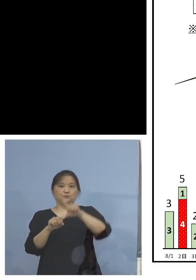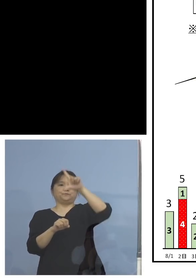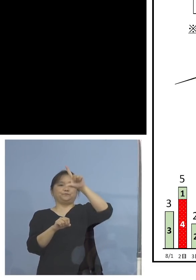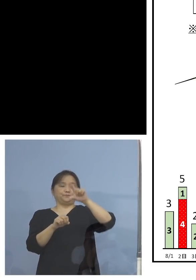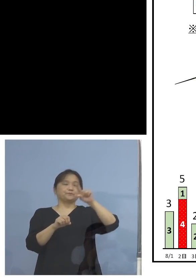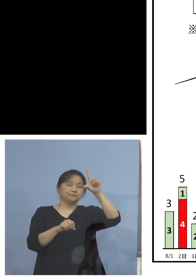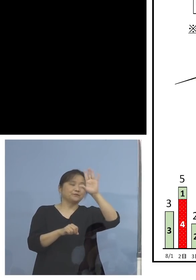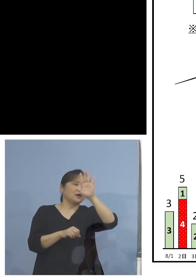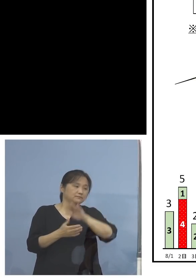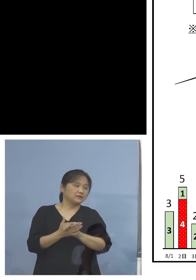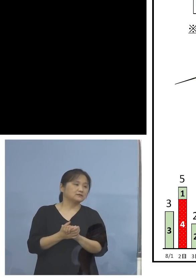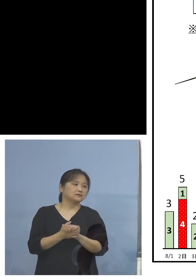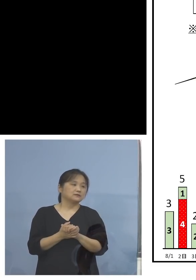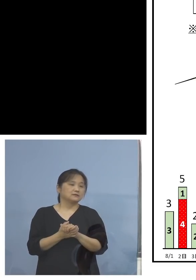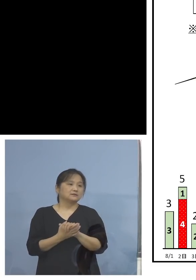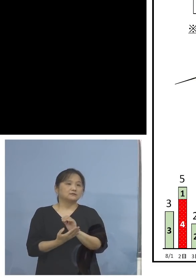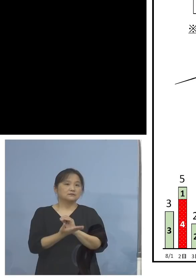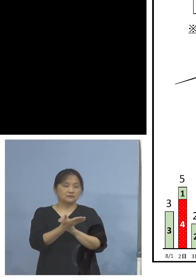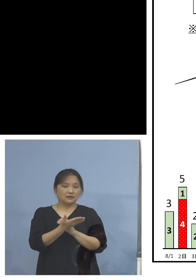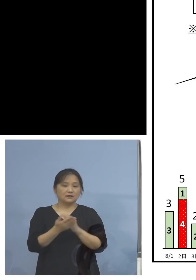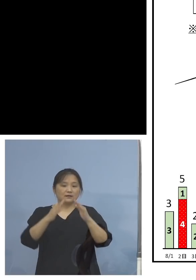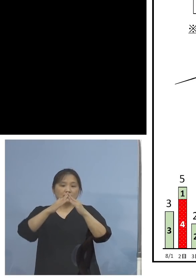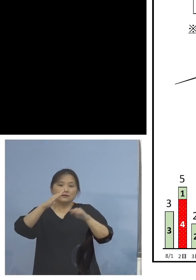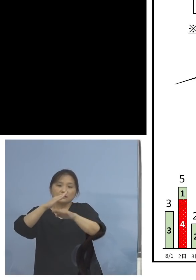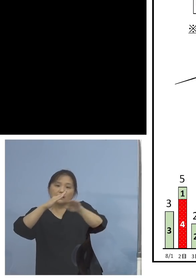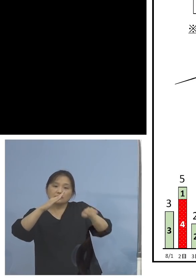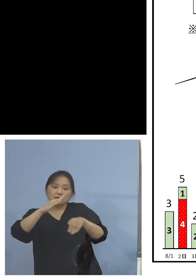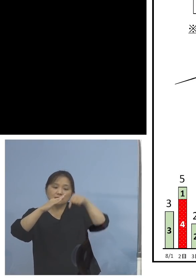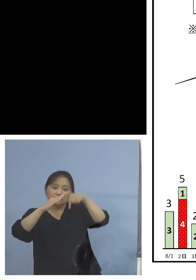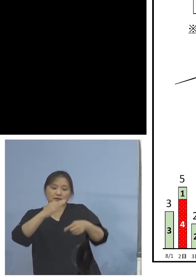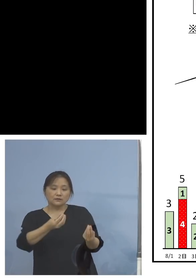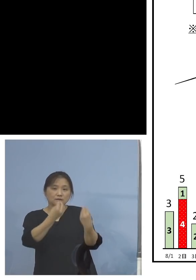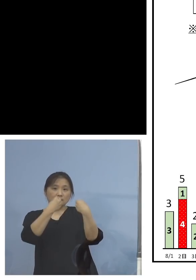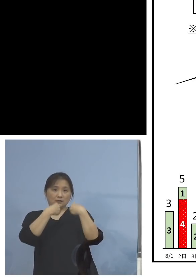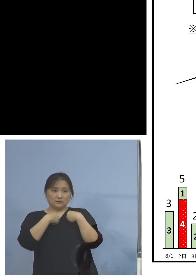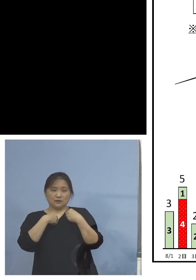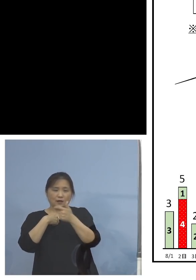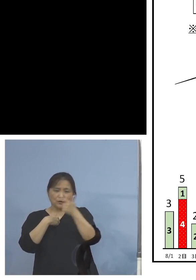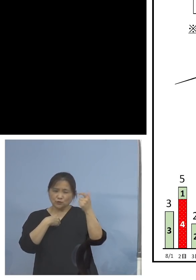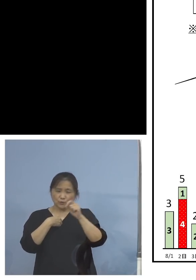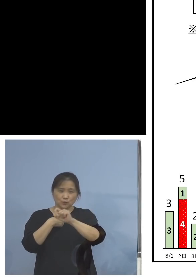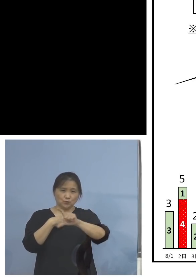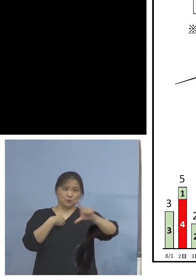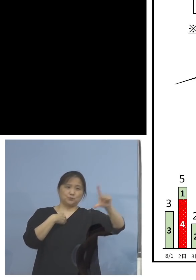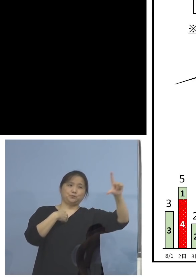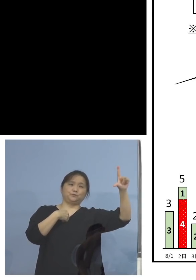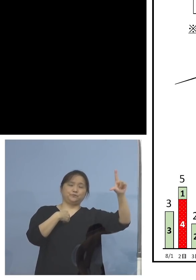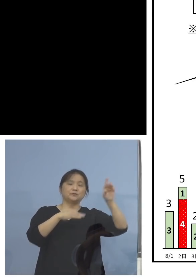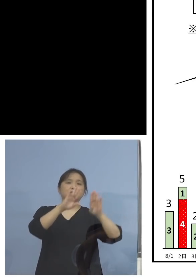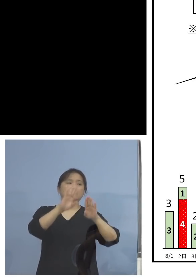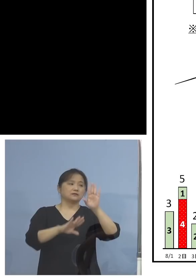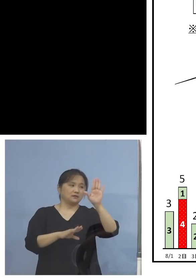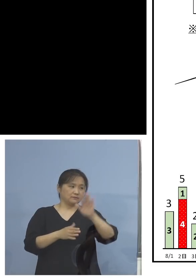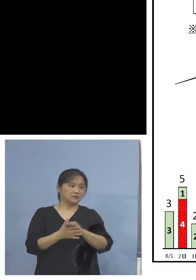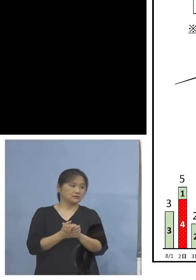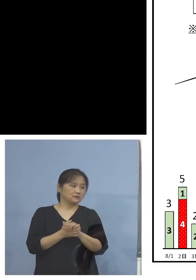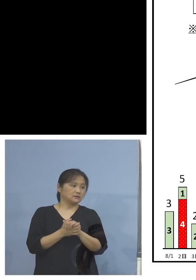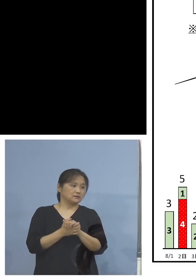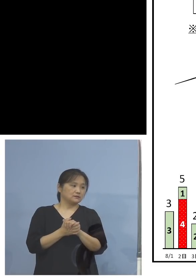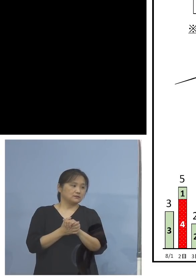このような形で家庭内感染、 非常に多くなっている、少し今